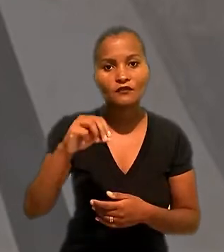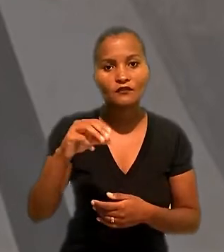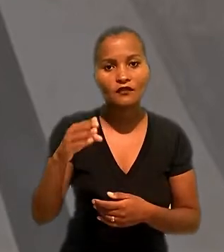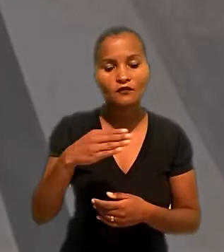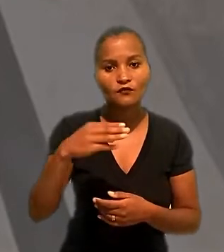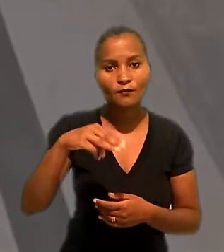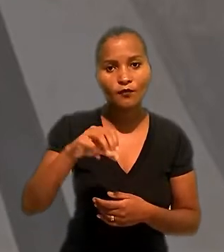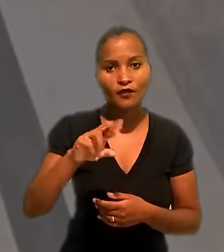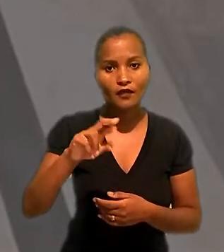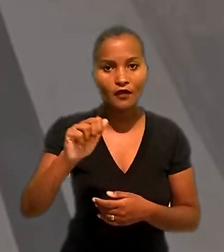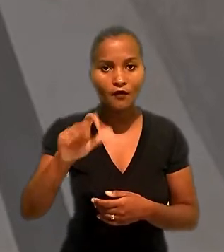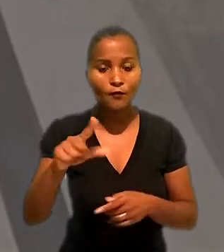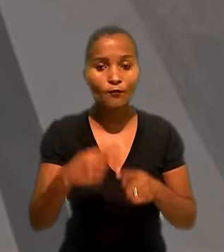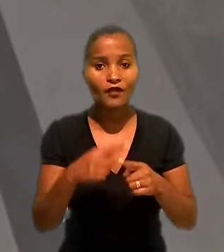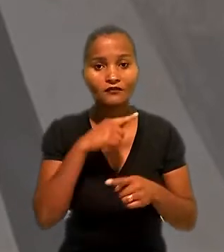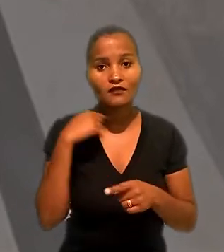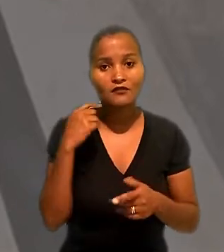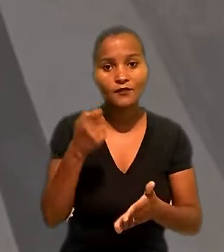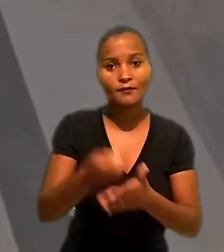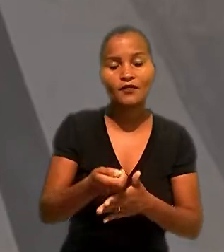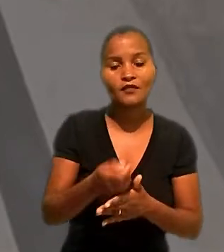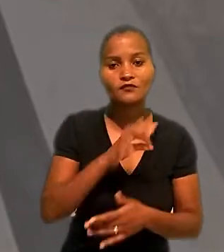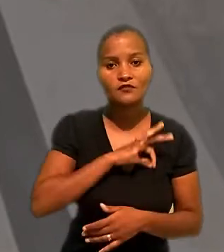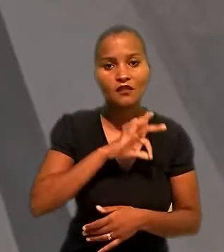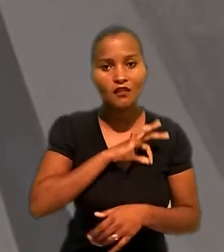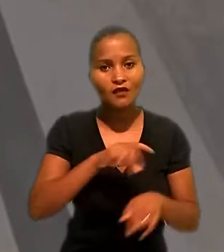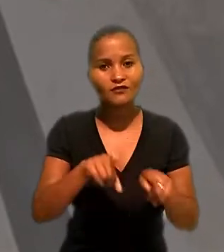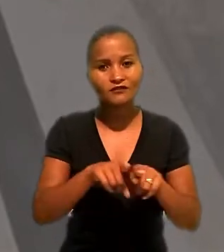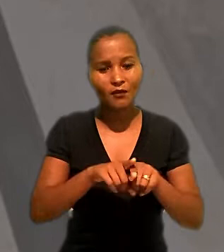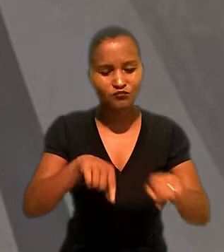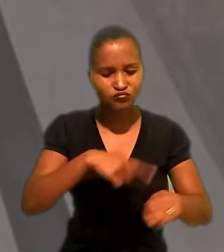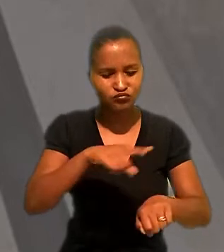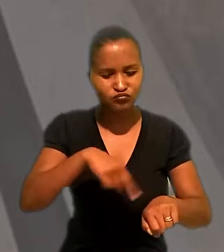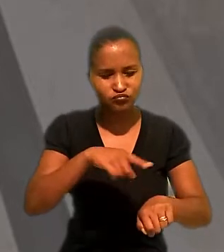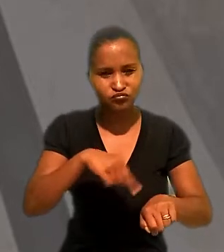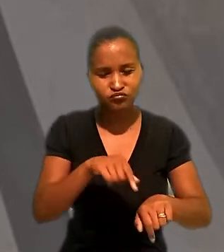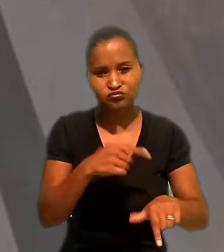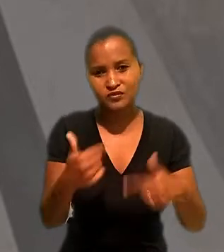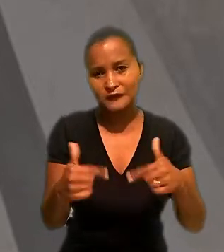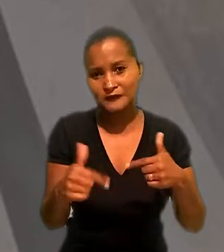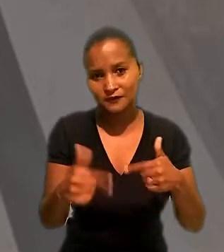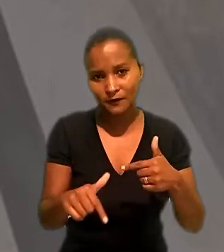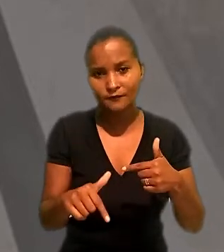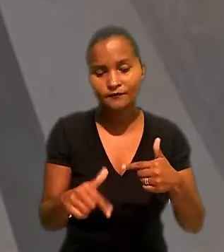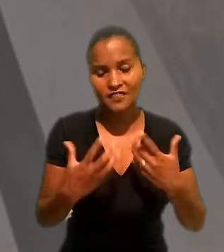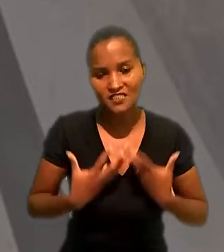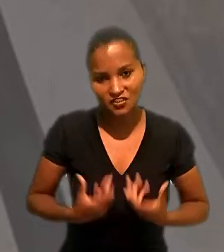danos morais, devido ao atraso no pagamento do salários e da jornada de trabalho exaustiva.